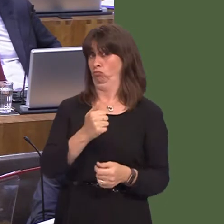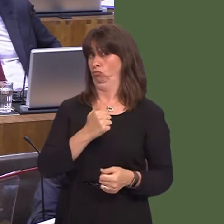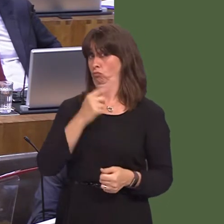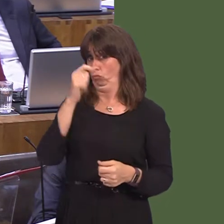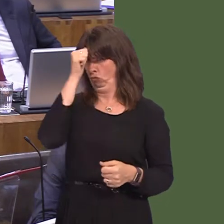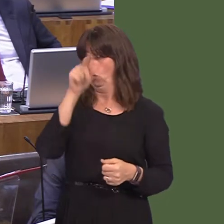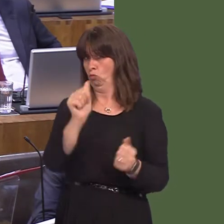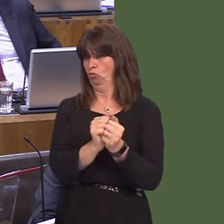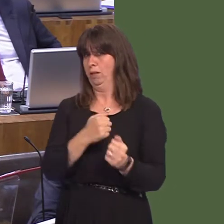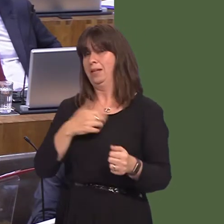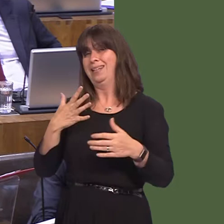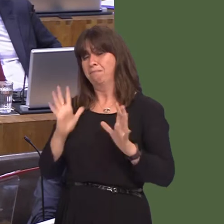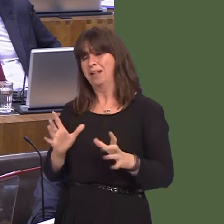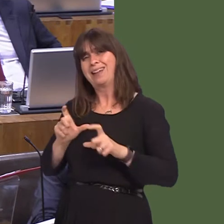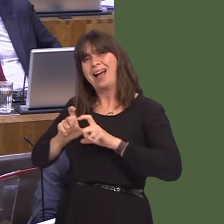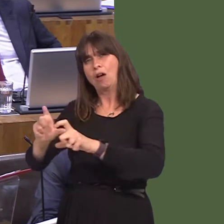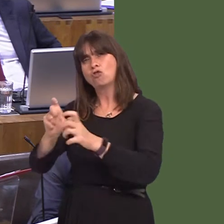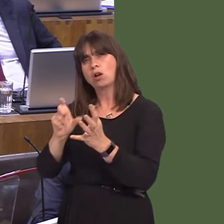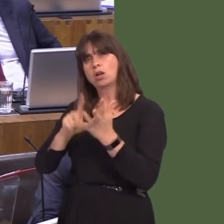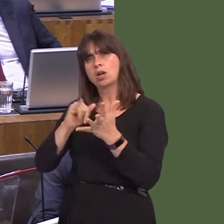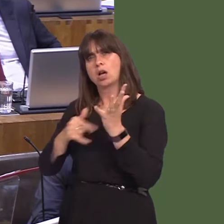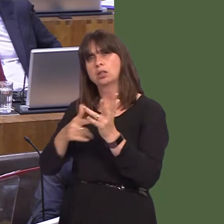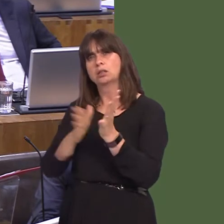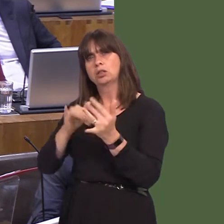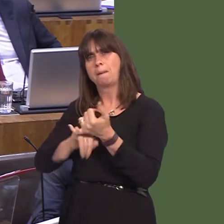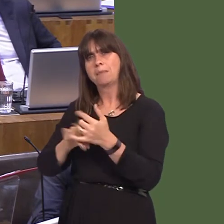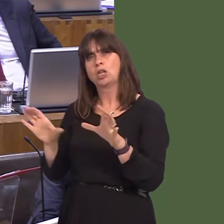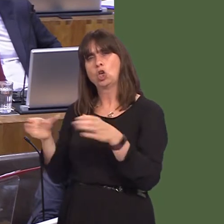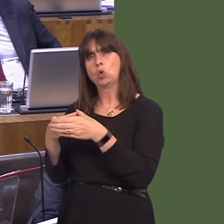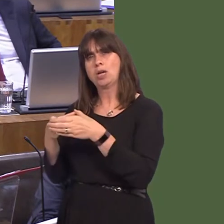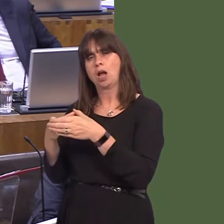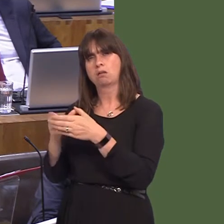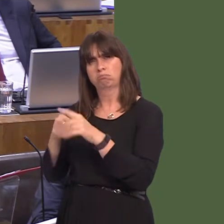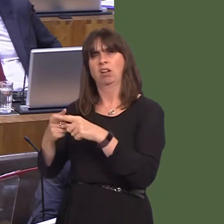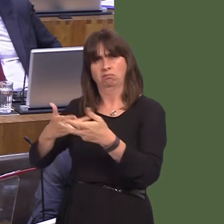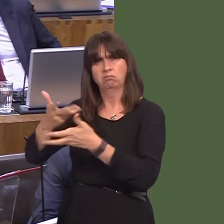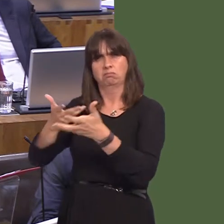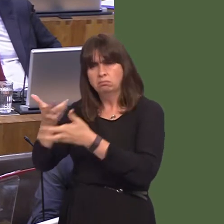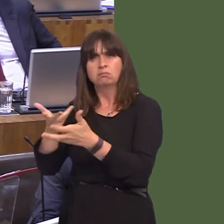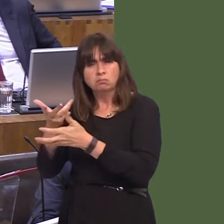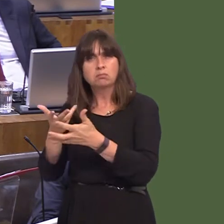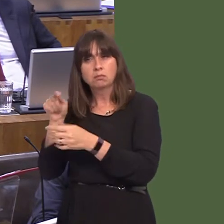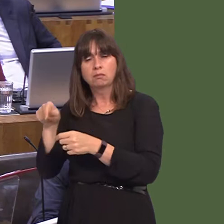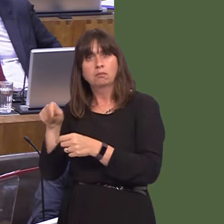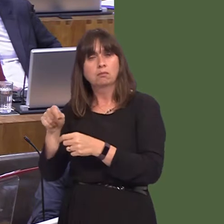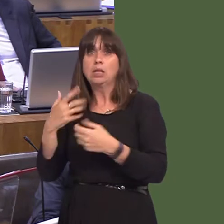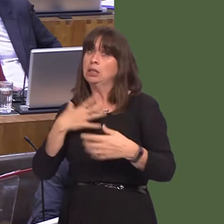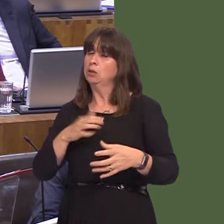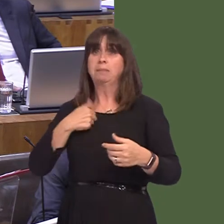that we need to stay within the customs union and, secondly, of course, to have full and unfettered access to the single market. The position hasn't changed from when we both